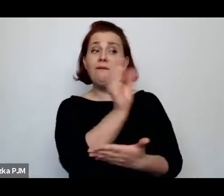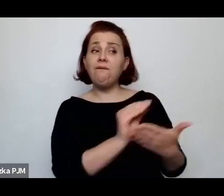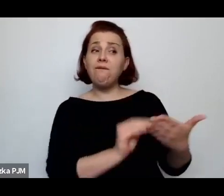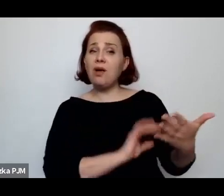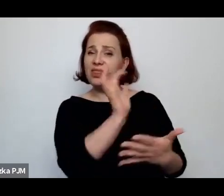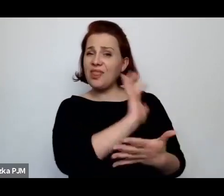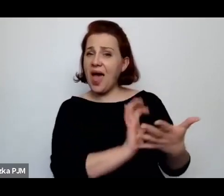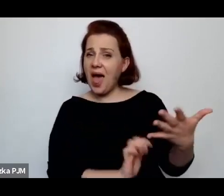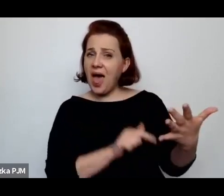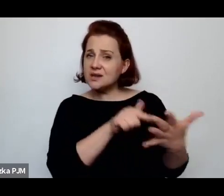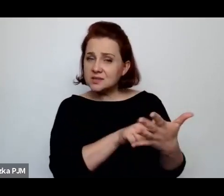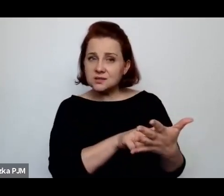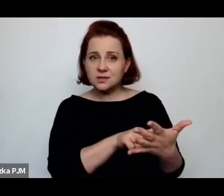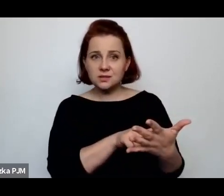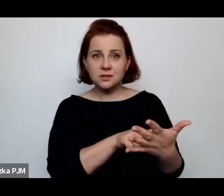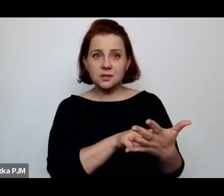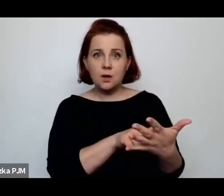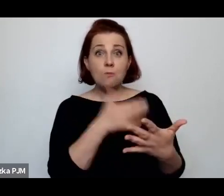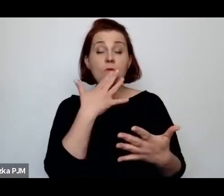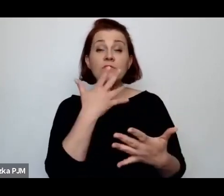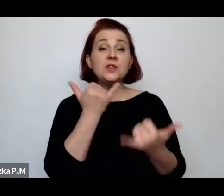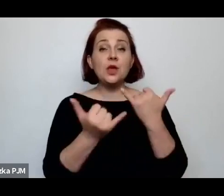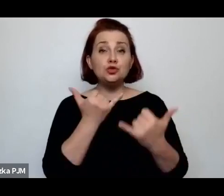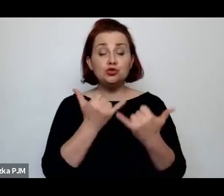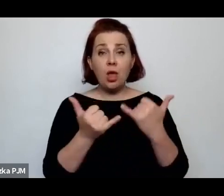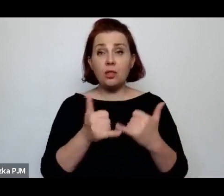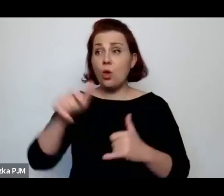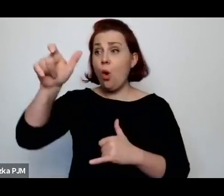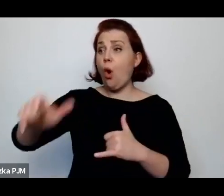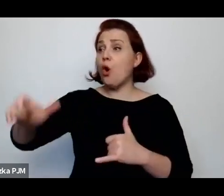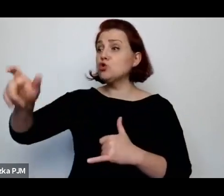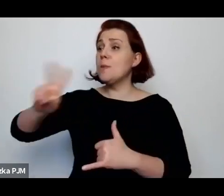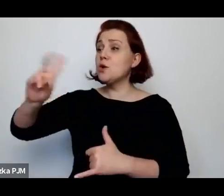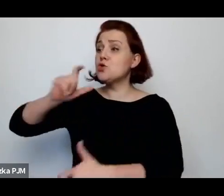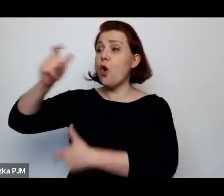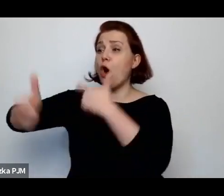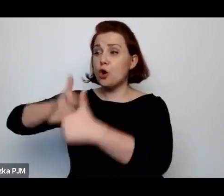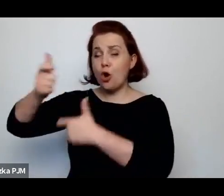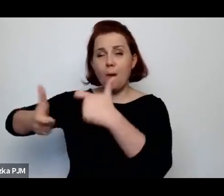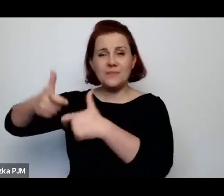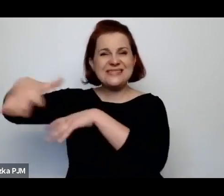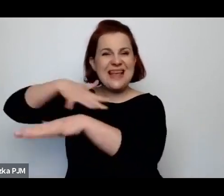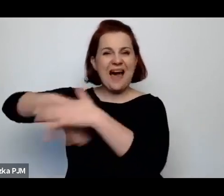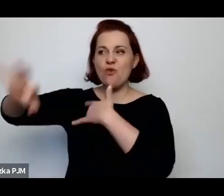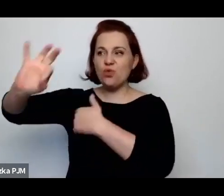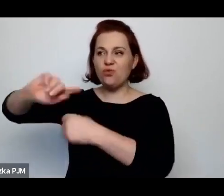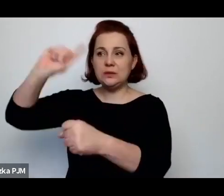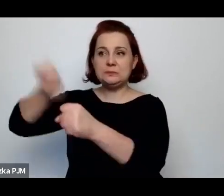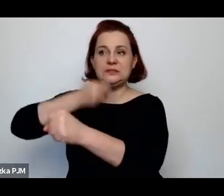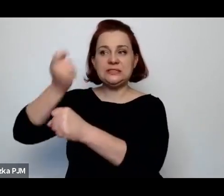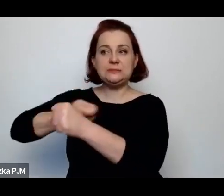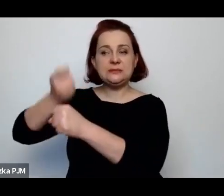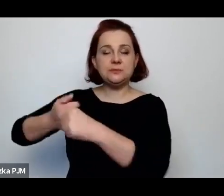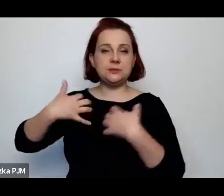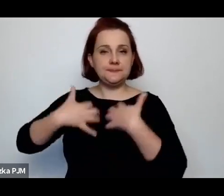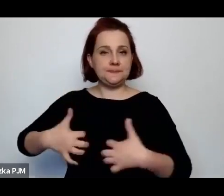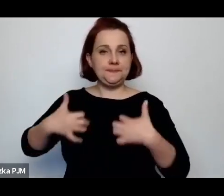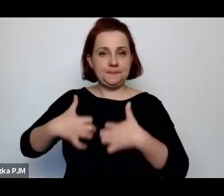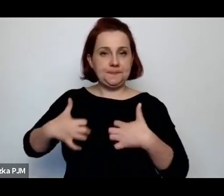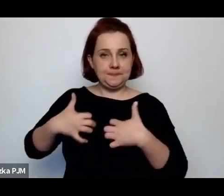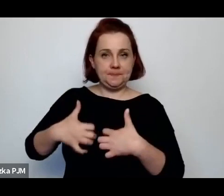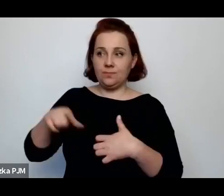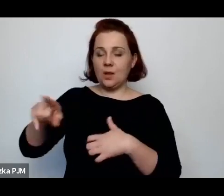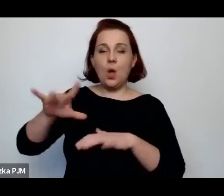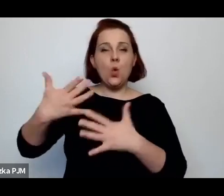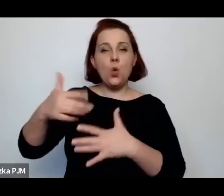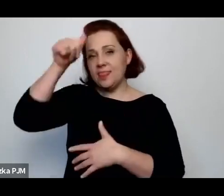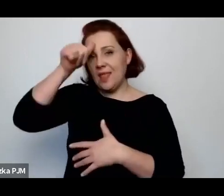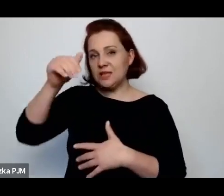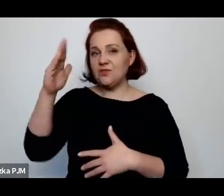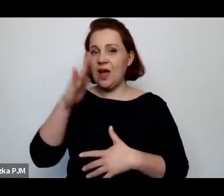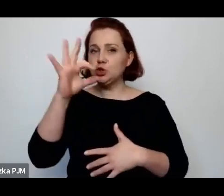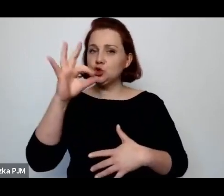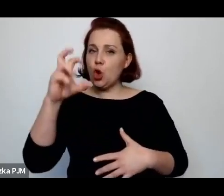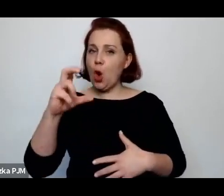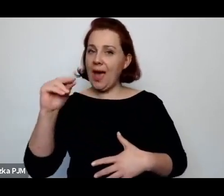wyrzuci rytualnych rzeźników z rzeźni tzw. szahetów to ten ubój nagle stanie się humanitarny.